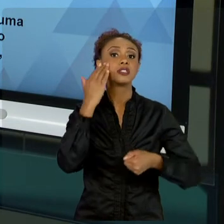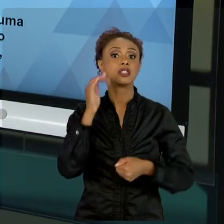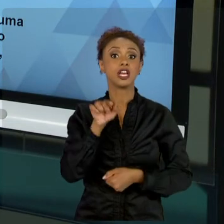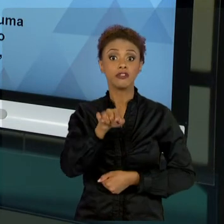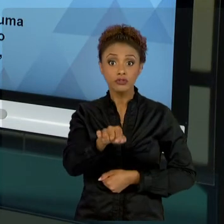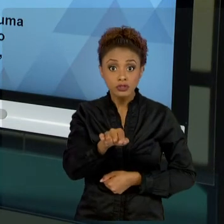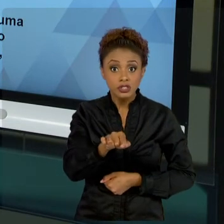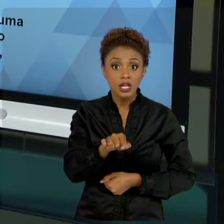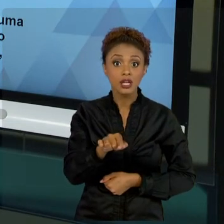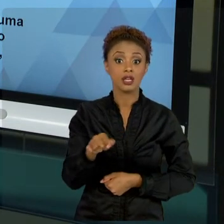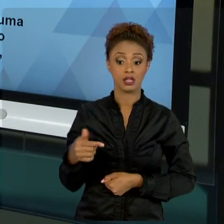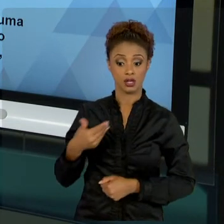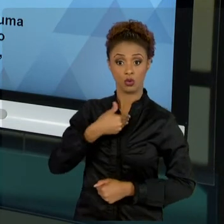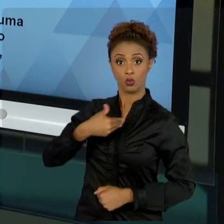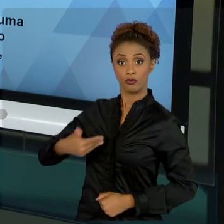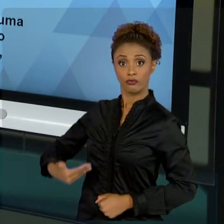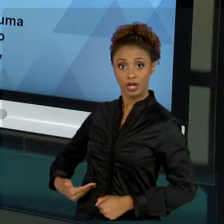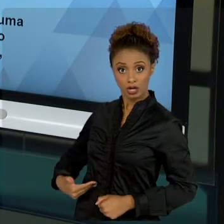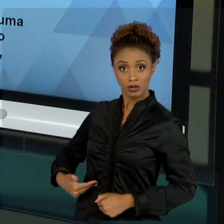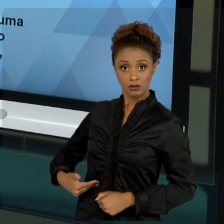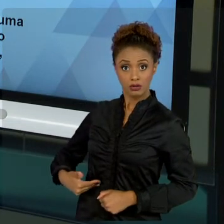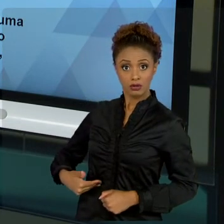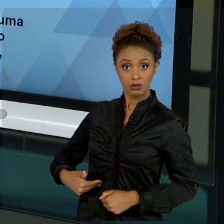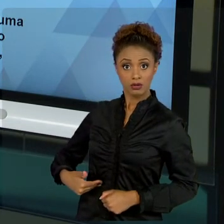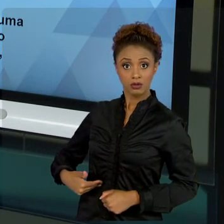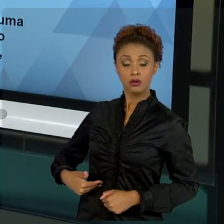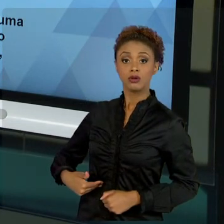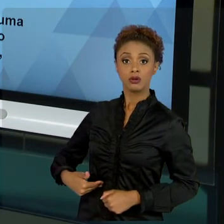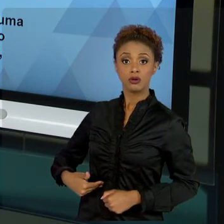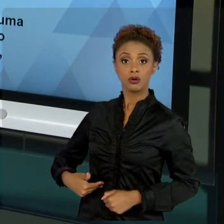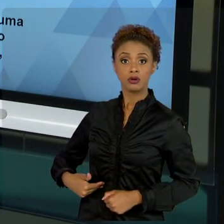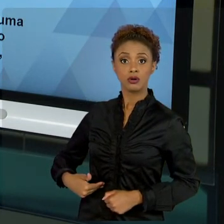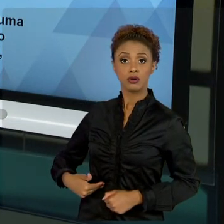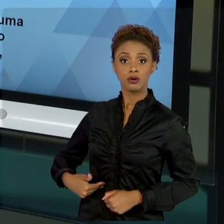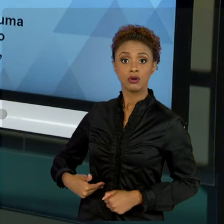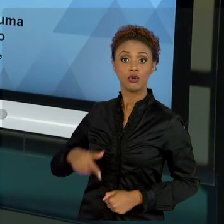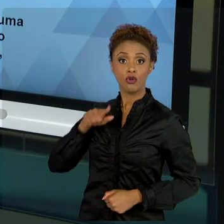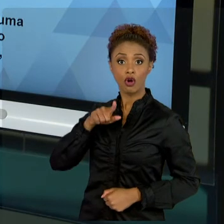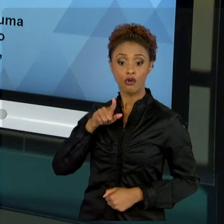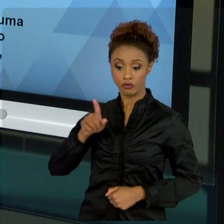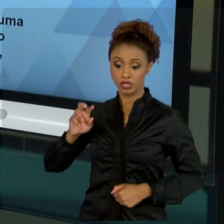SERÁ FEITO, VOCÊ NÃO É O DETENTOR DO PROJETO, O